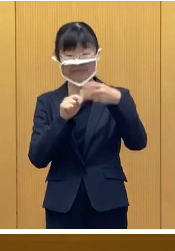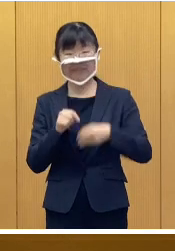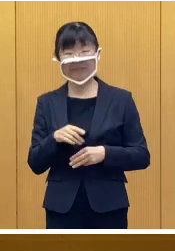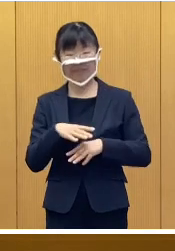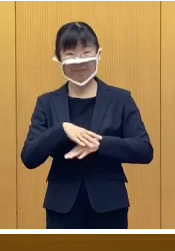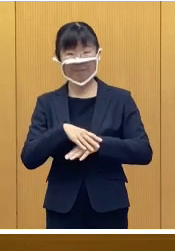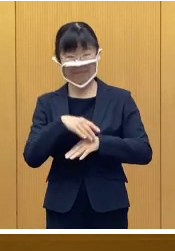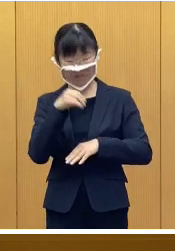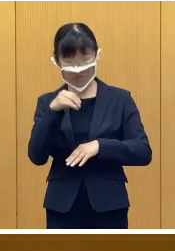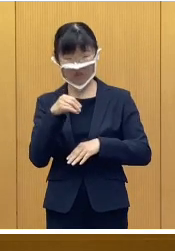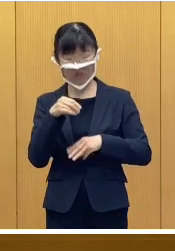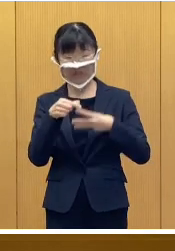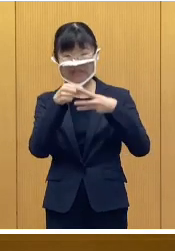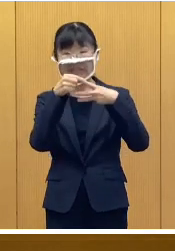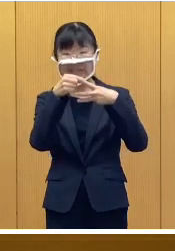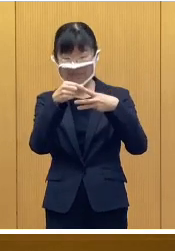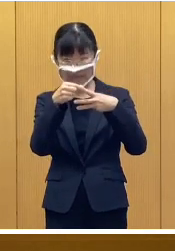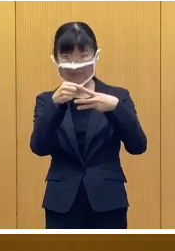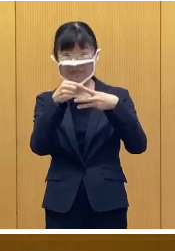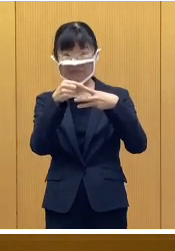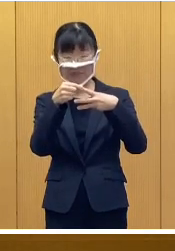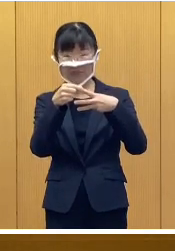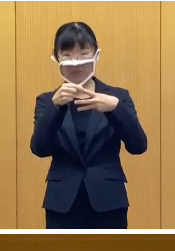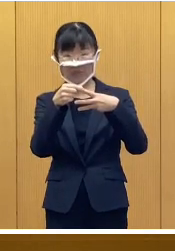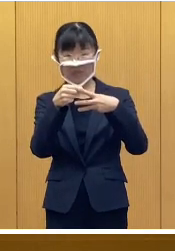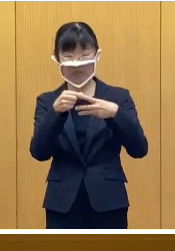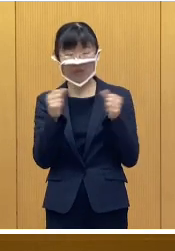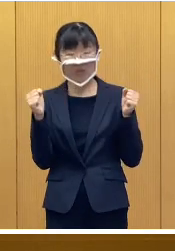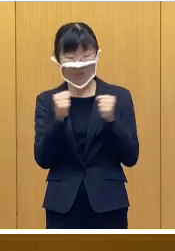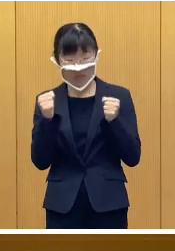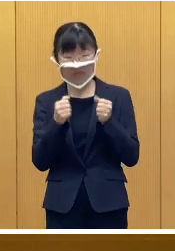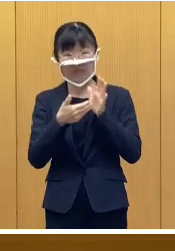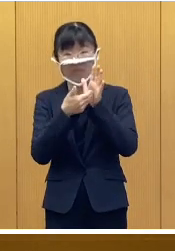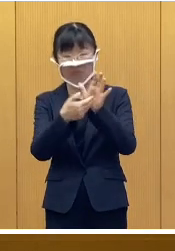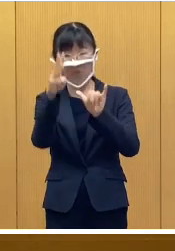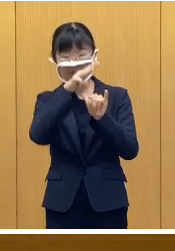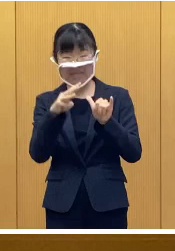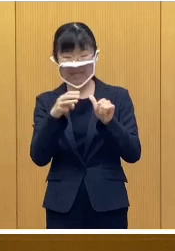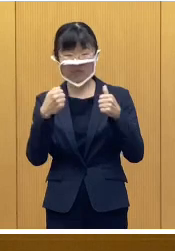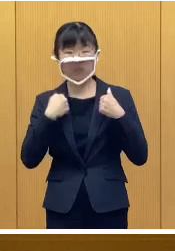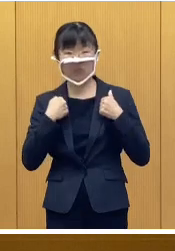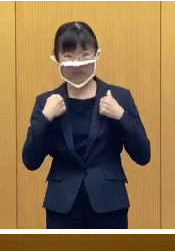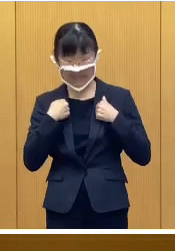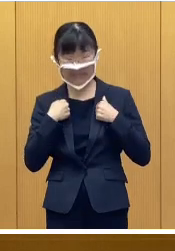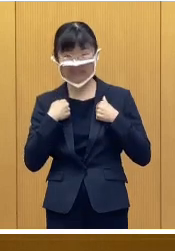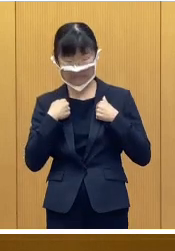はじめに配布資料1にあります 冬季防災訓練の実施について